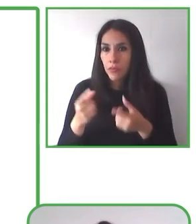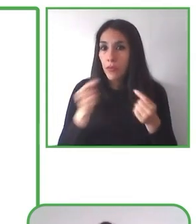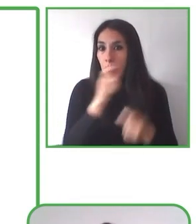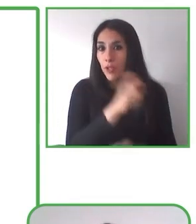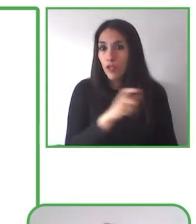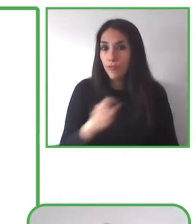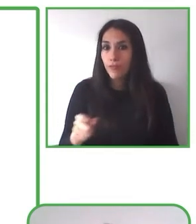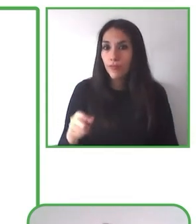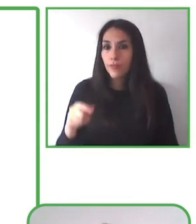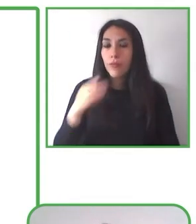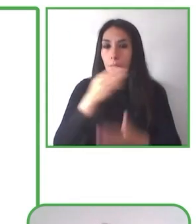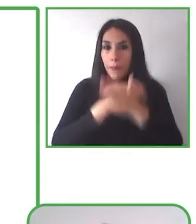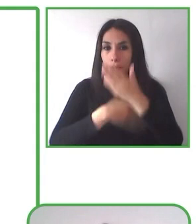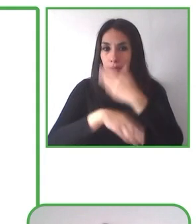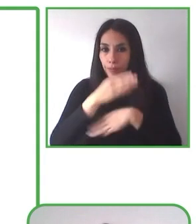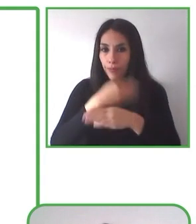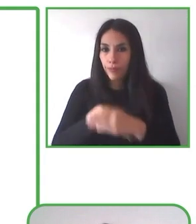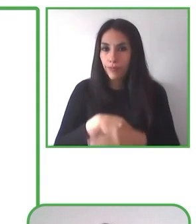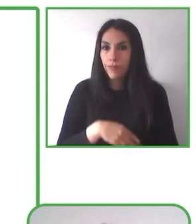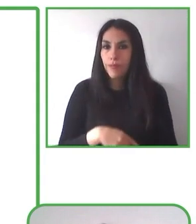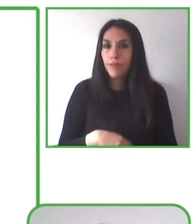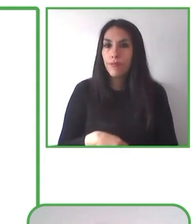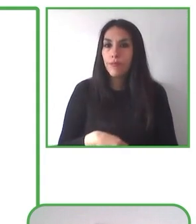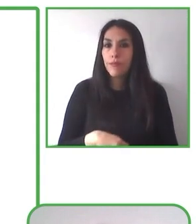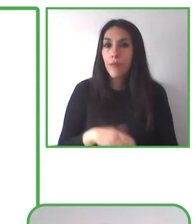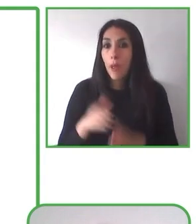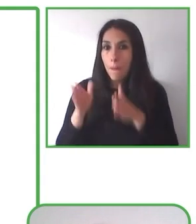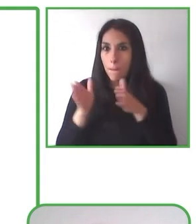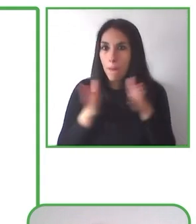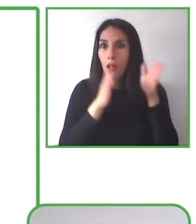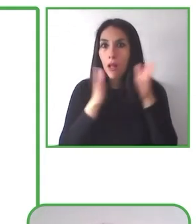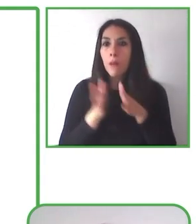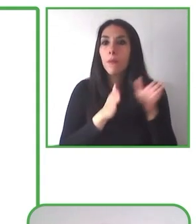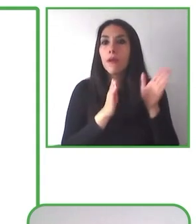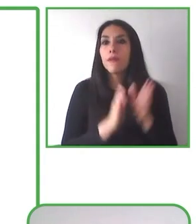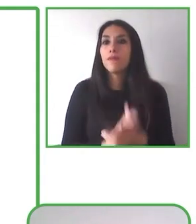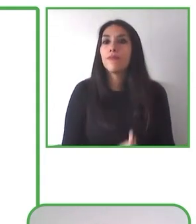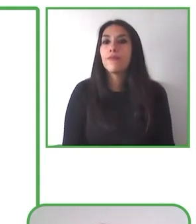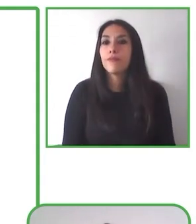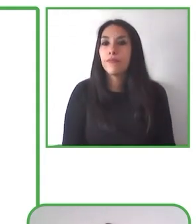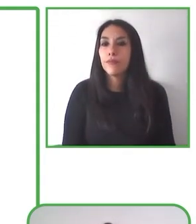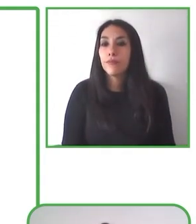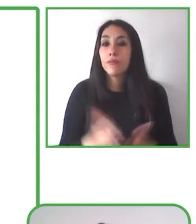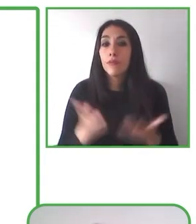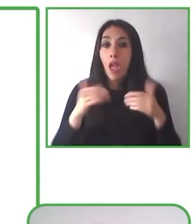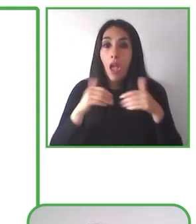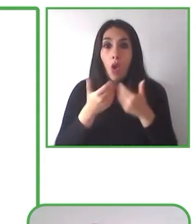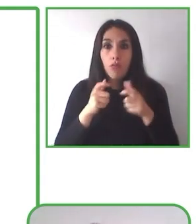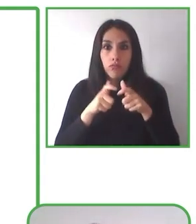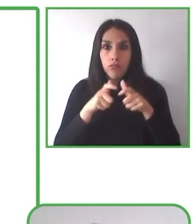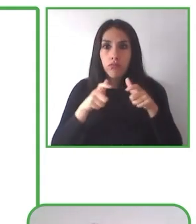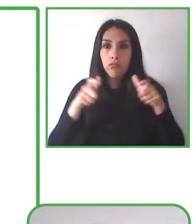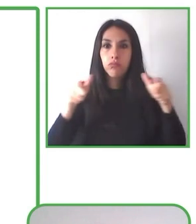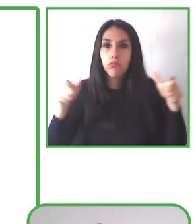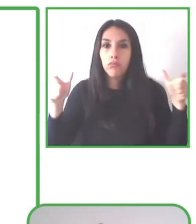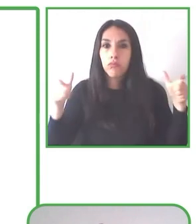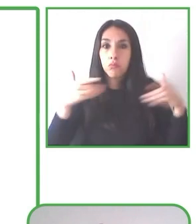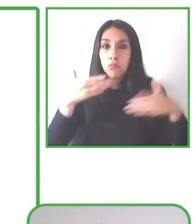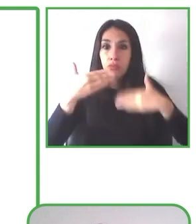municipio de la Reina que trabaja asociativamente con nuestra Fundación. Giancarlo es uno de los monitores que participa en este programa.